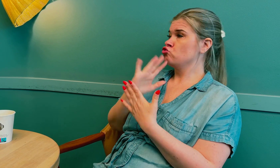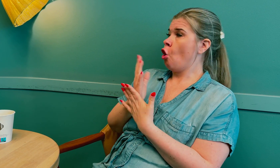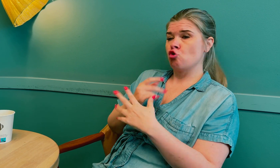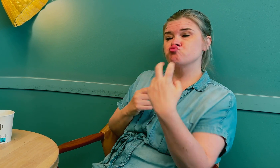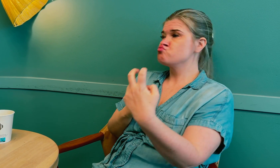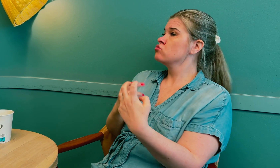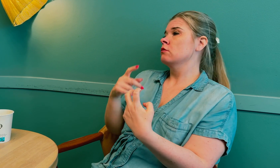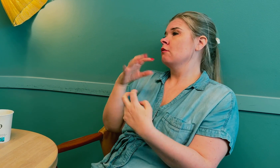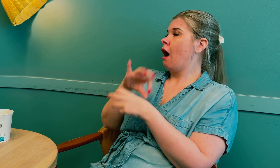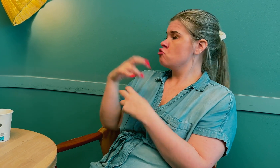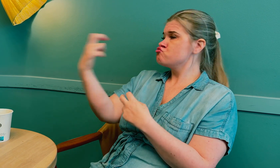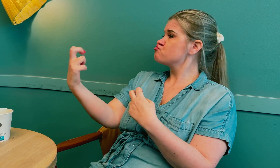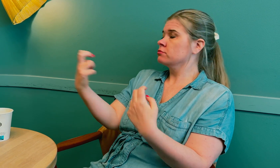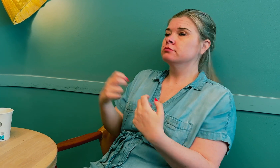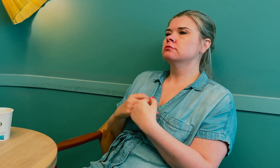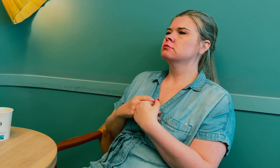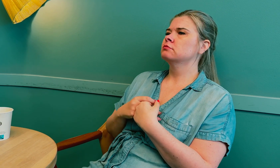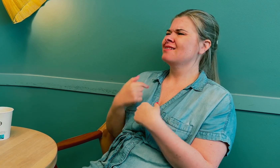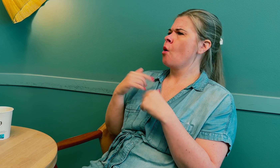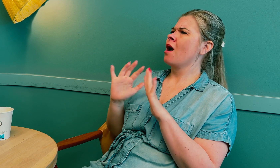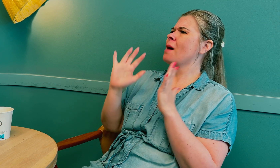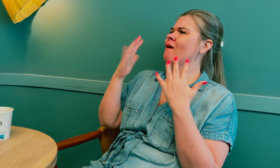Tolken satt på den ene siden og legen på den andre.